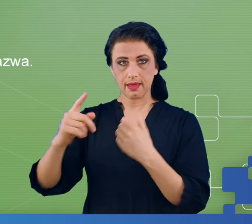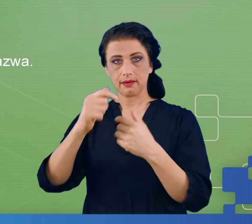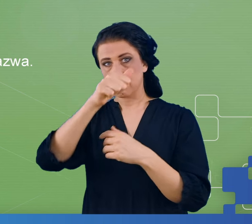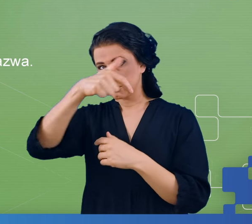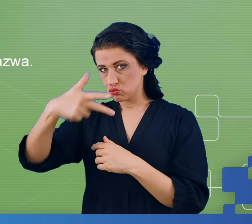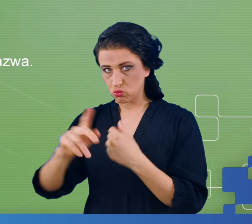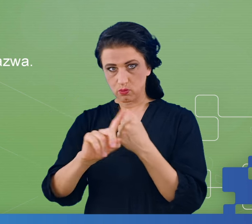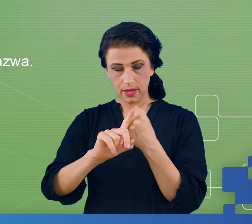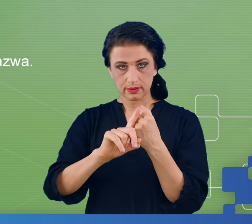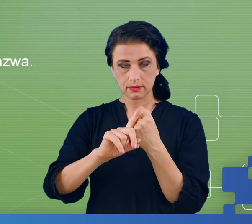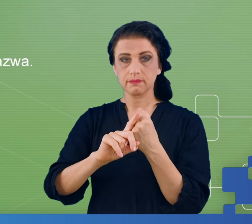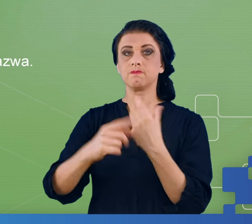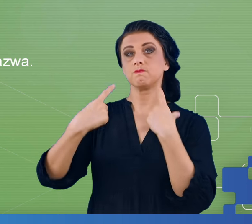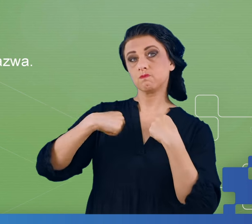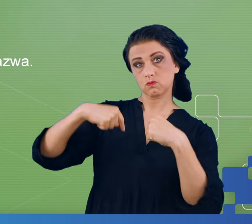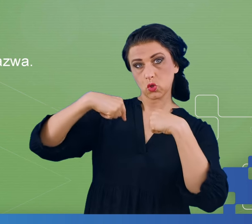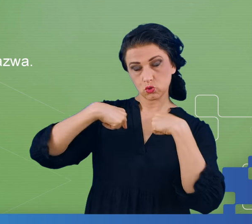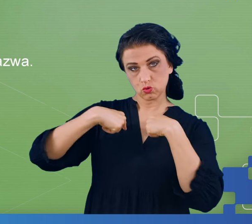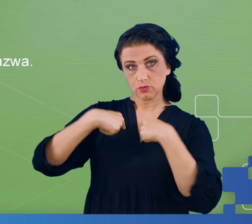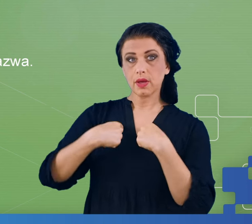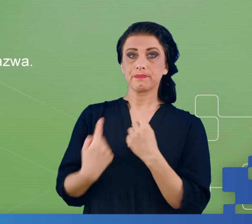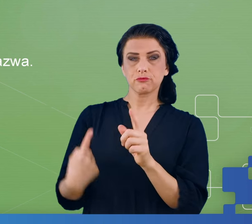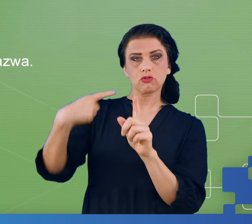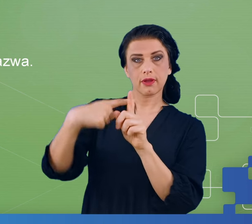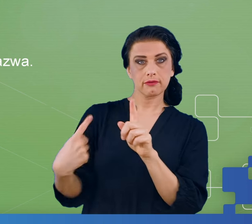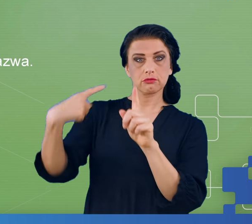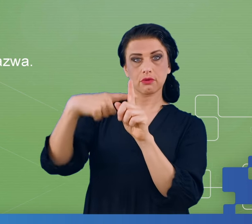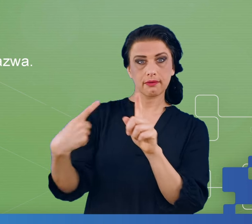i w tle pacjent powinien wykonywać dodawanie tych cyfr w pamięci